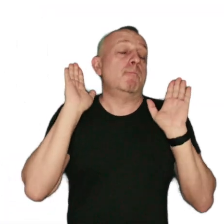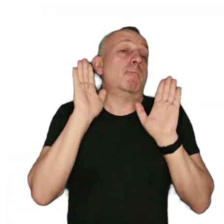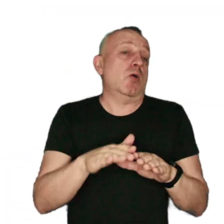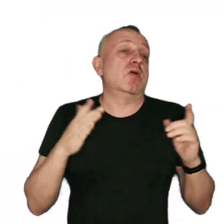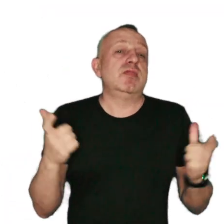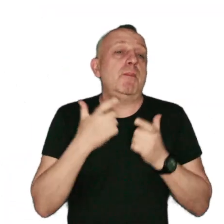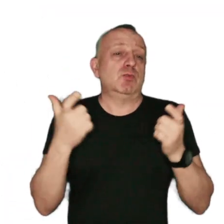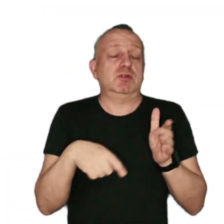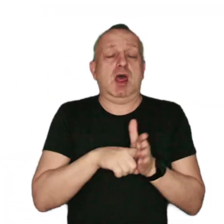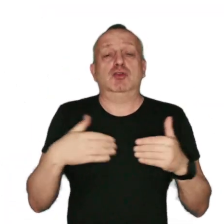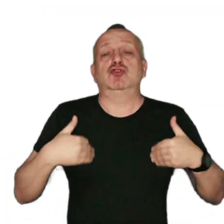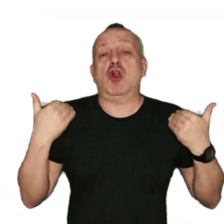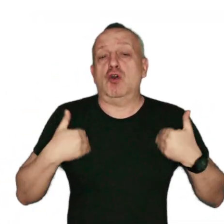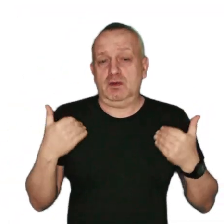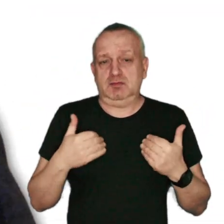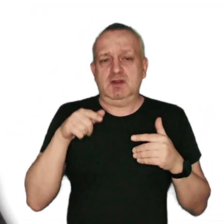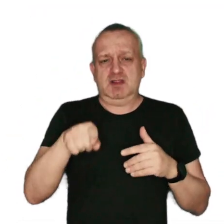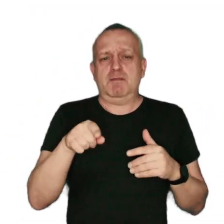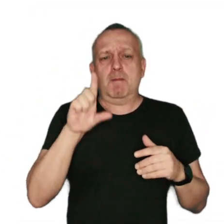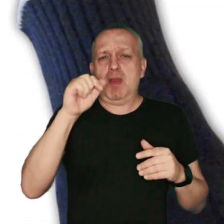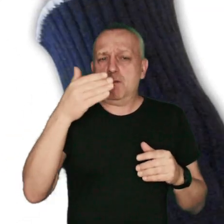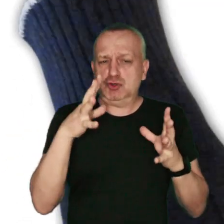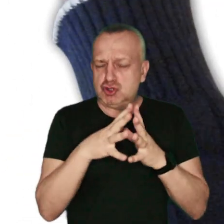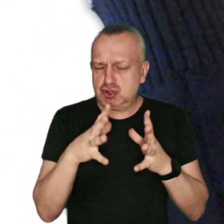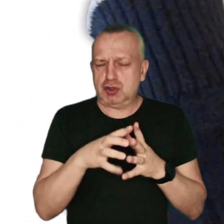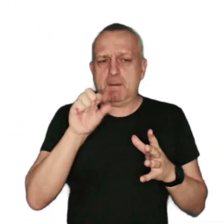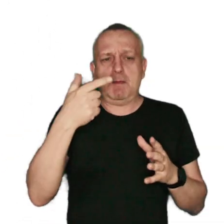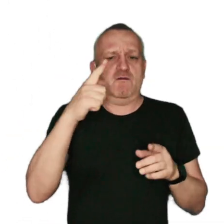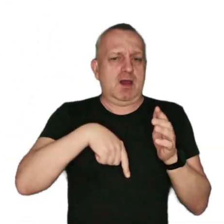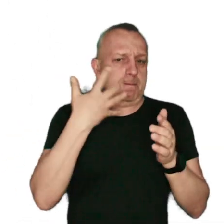niebezpieczne dla zdrowia pyły zawieszone - PM 10 i PM 2,5